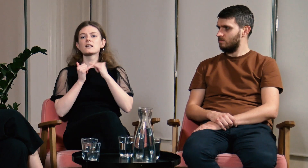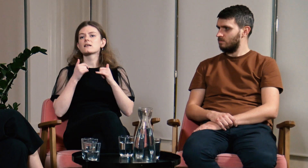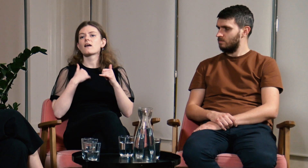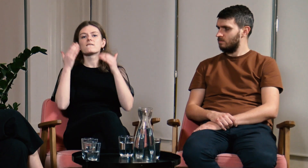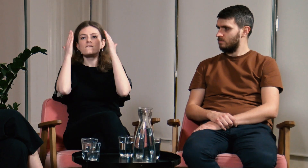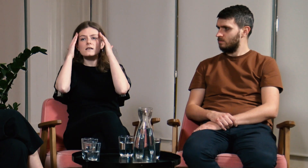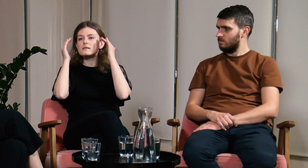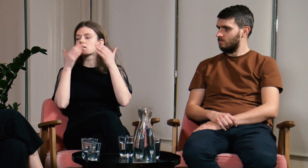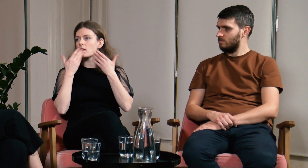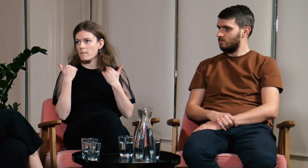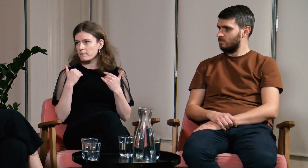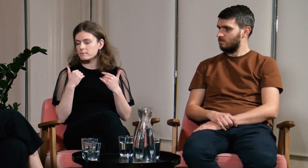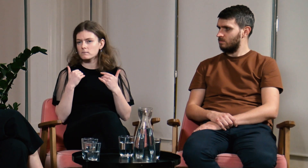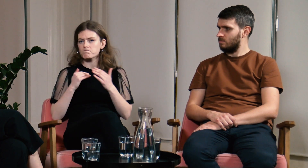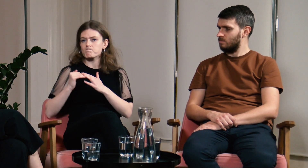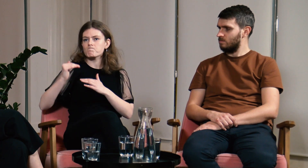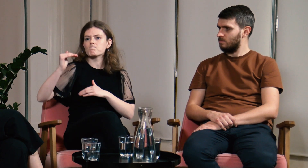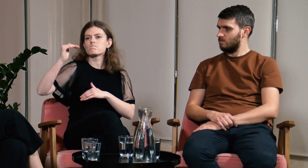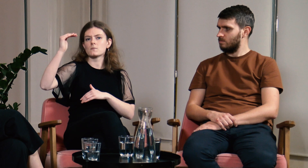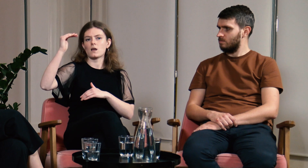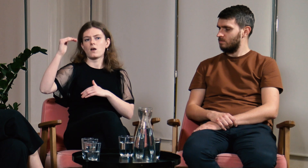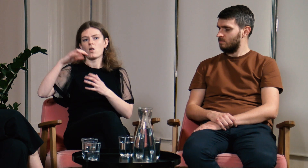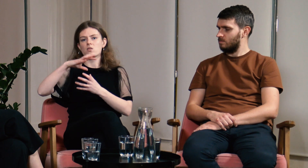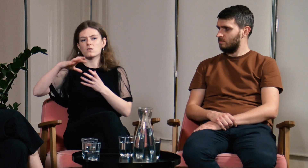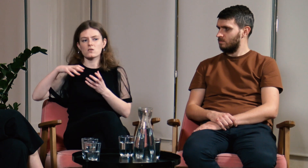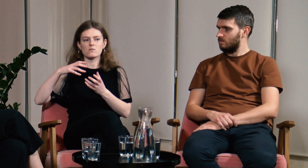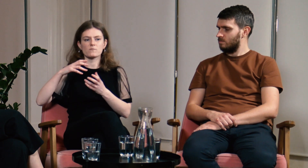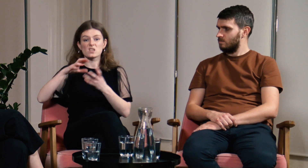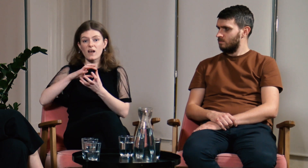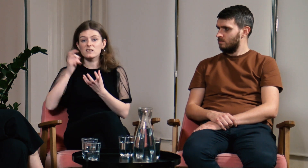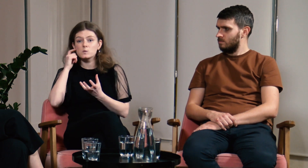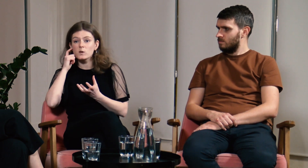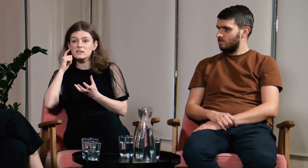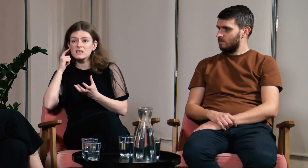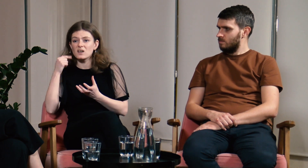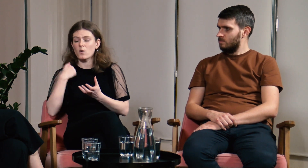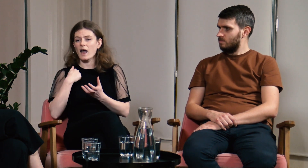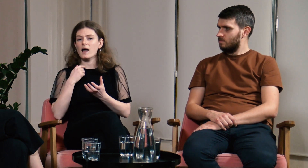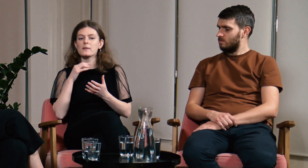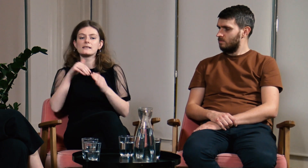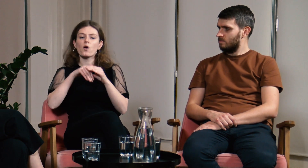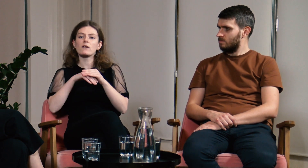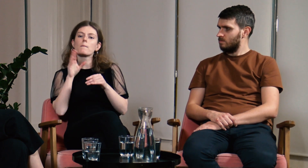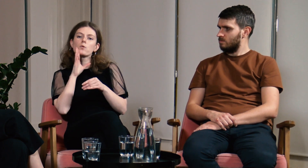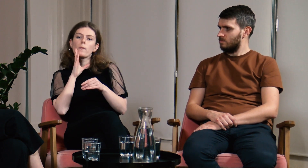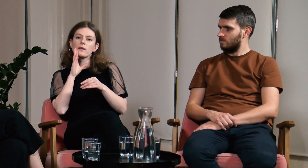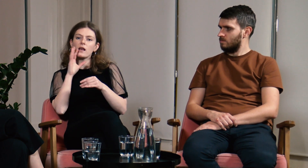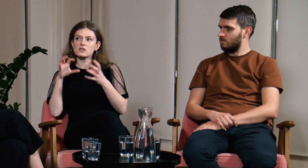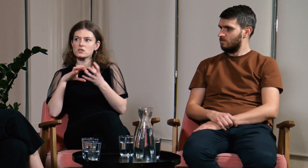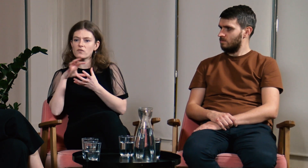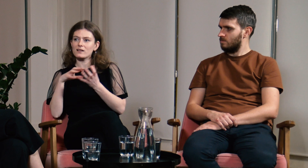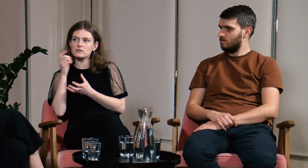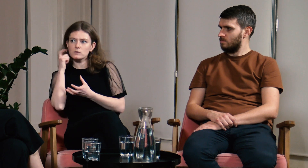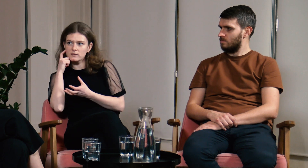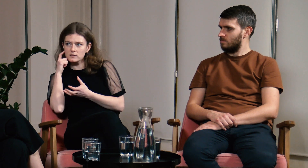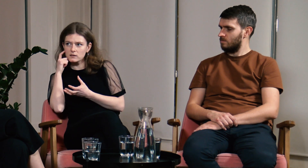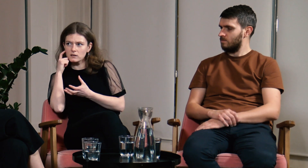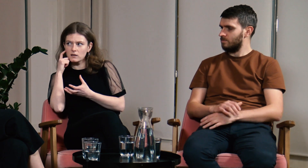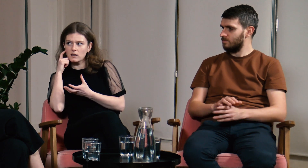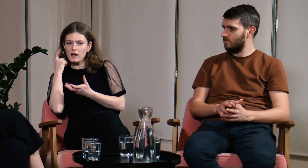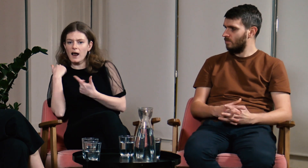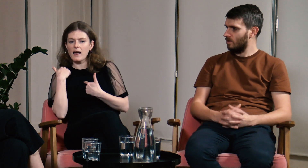Bez tej wiedzy, podczas życia wśród słyszących dostosowywałam się do zasad tam panujących.